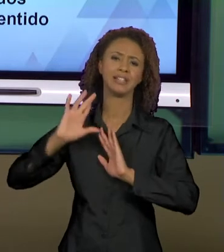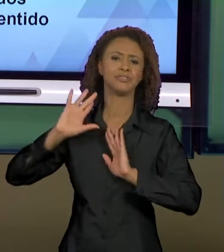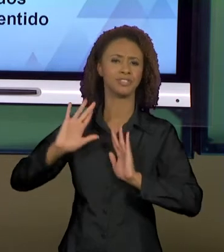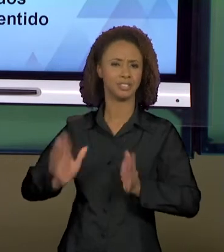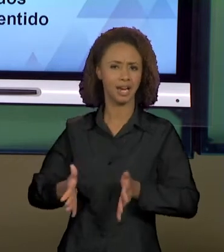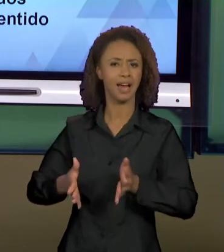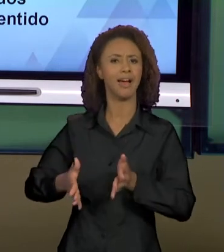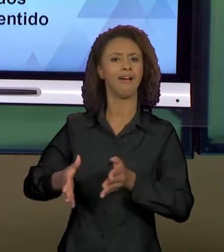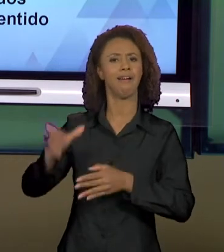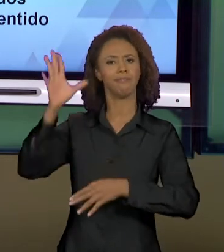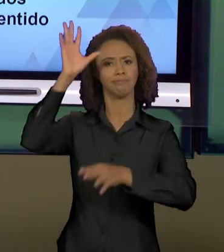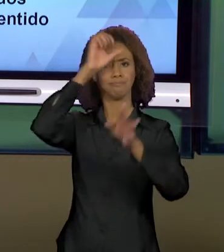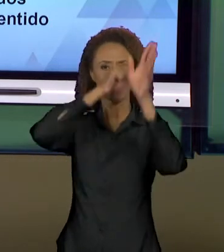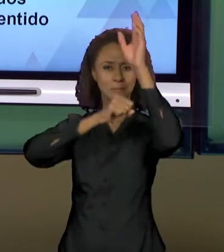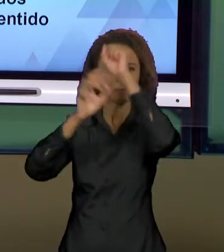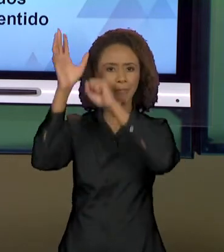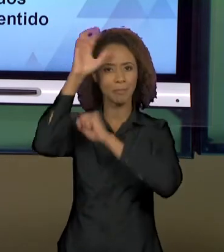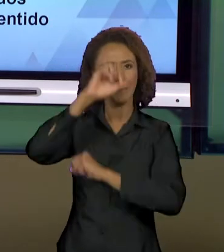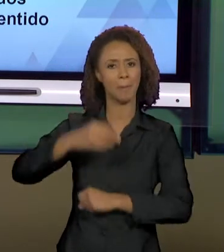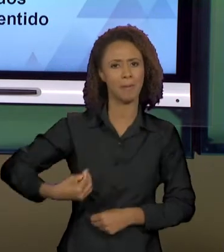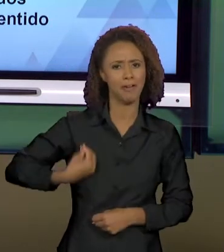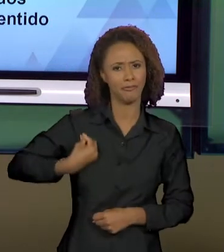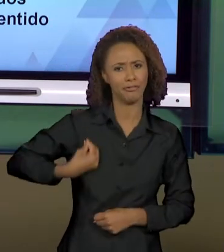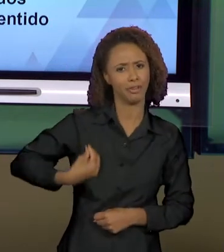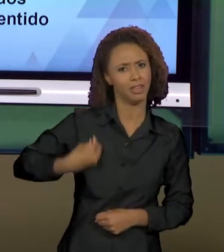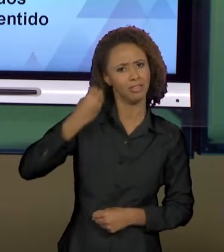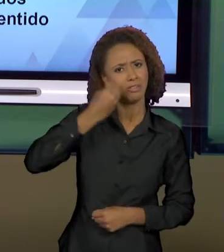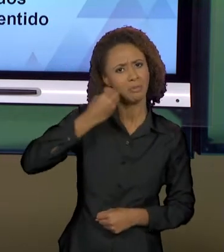AO LONGO DAS SUAS HISTÓRIAS DE VIDA, DE